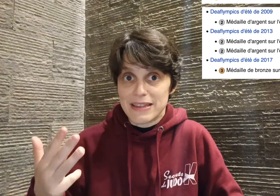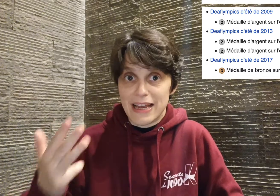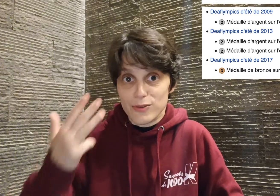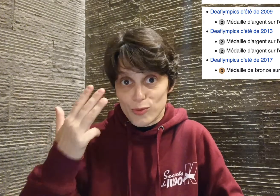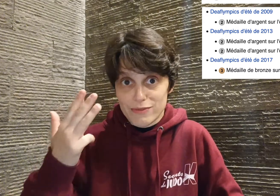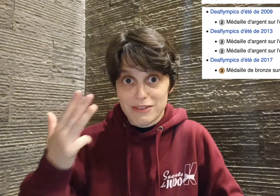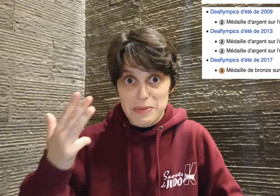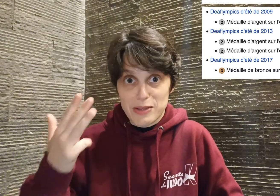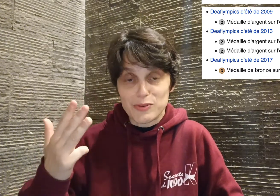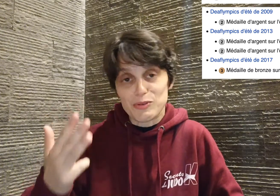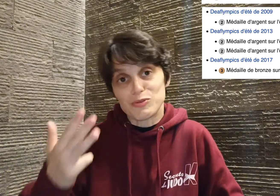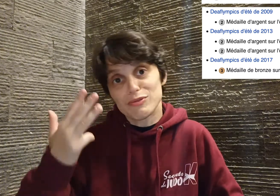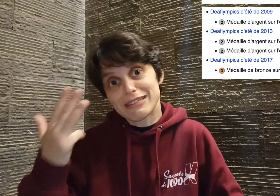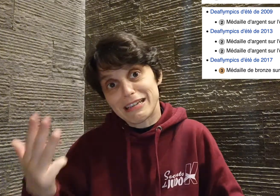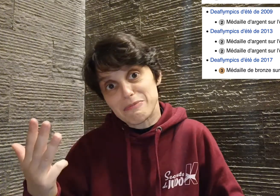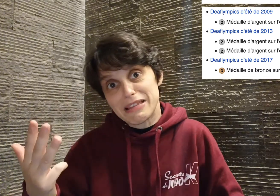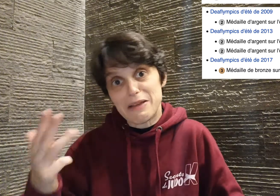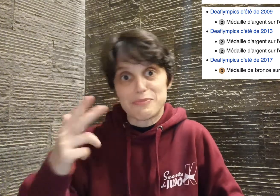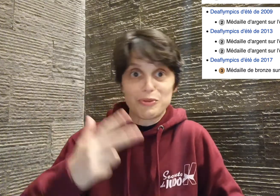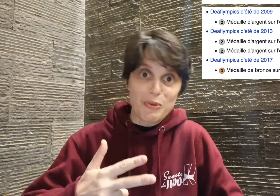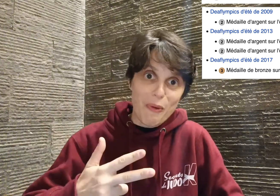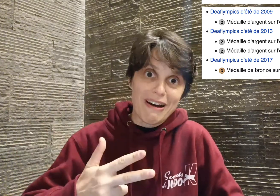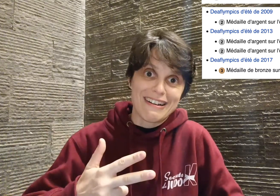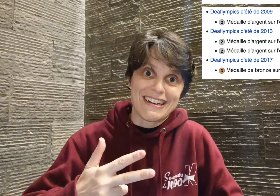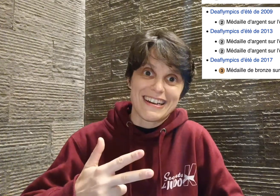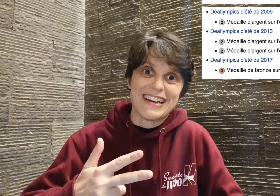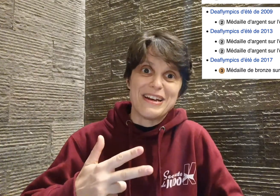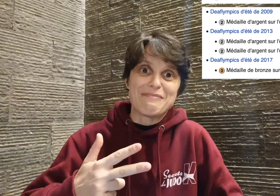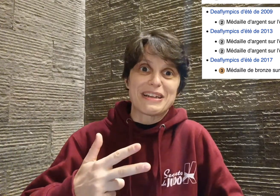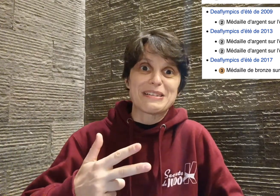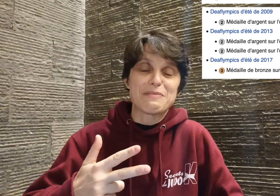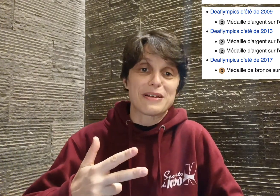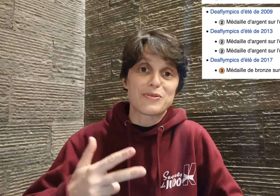médailles donc oui, vous avez bien entendu, quatre médailles pour trois participations,